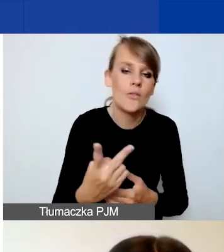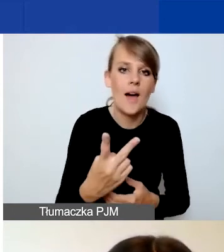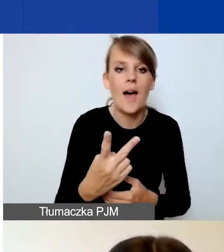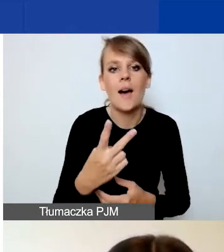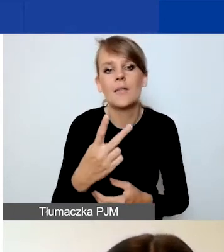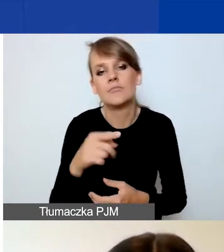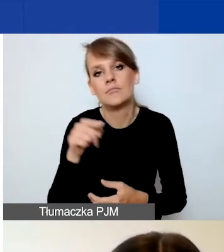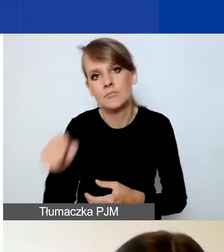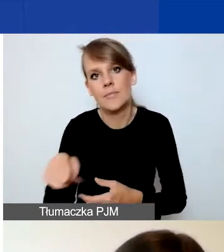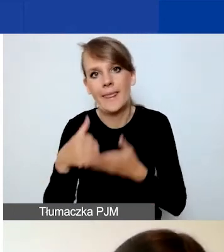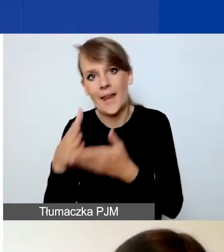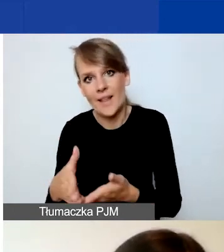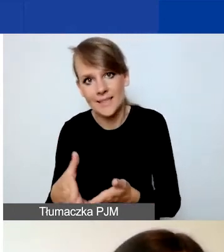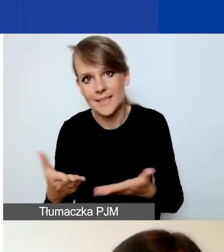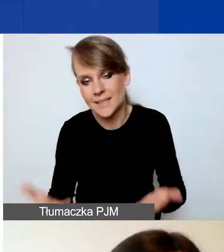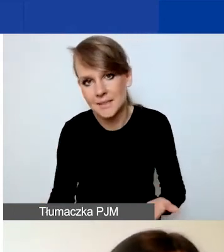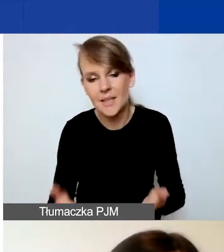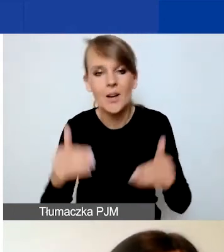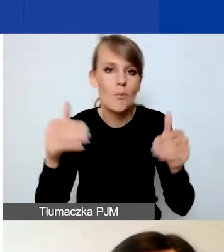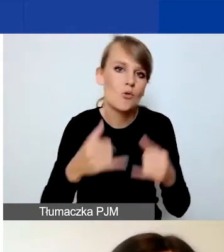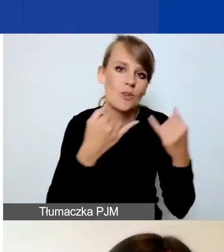Tutaj możliwe są różne kombinacje.